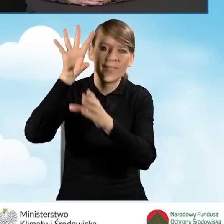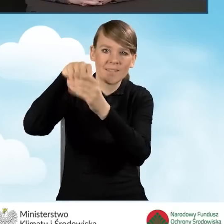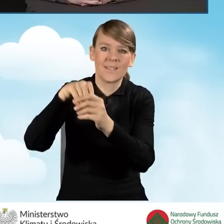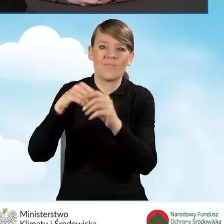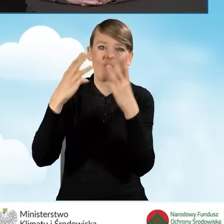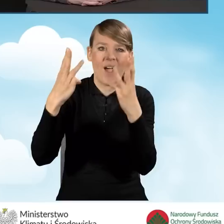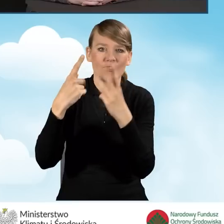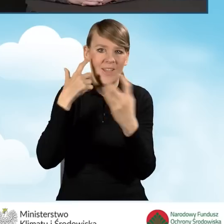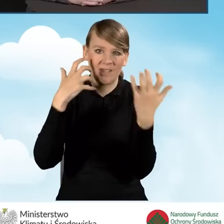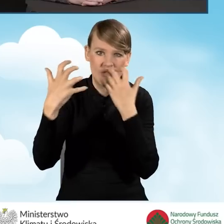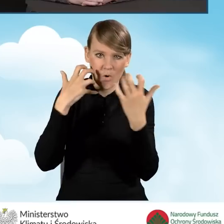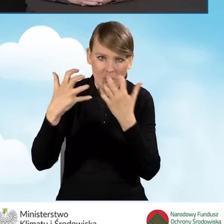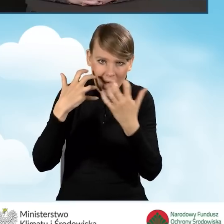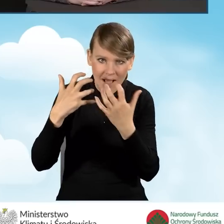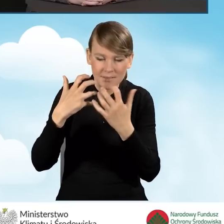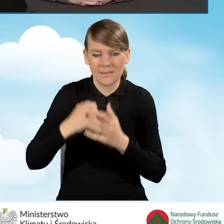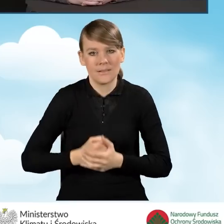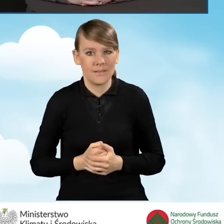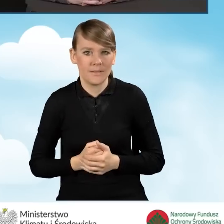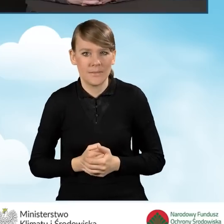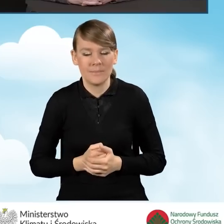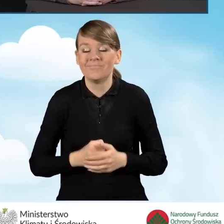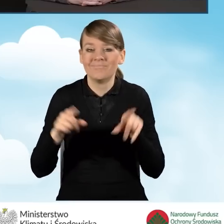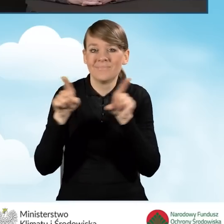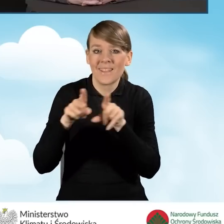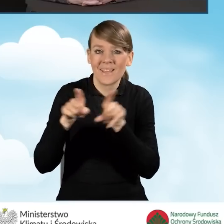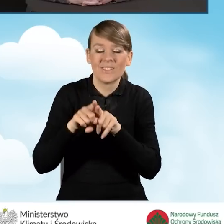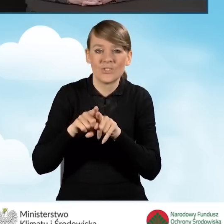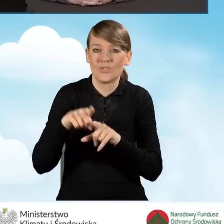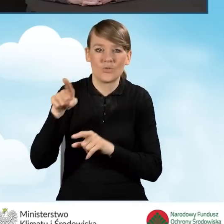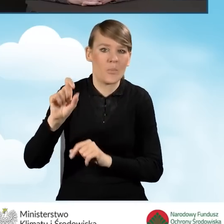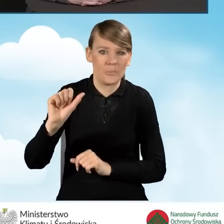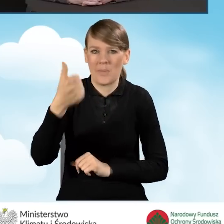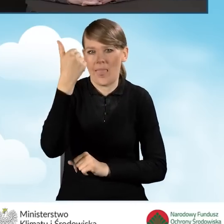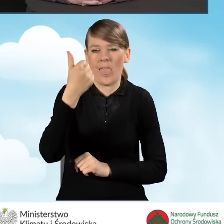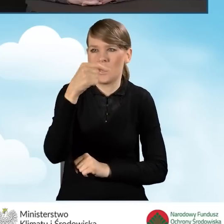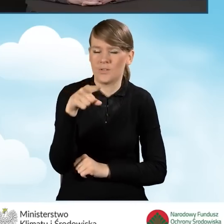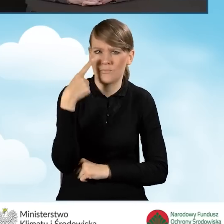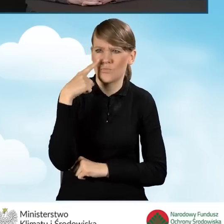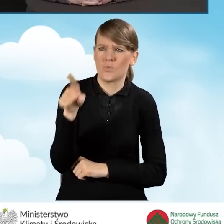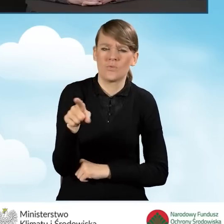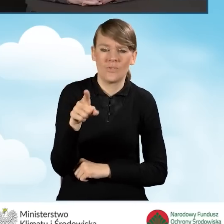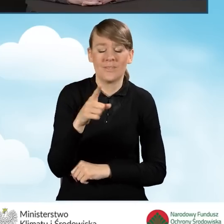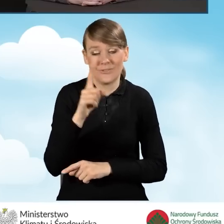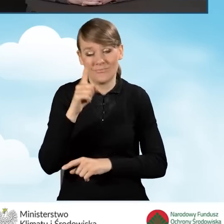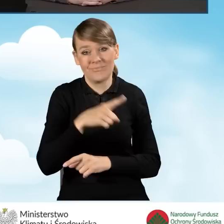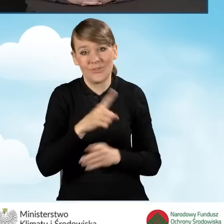i jednocześnie to jest jeden pierwszy kontakt, niekiedy mieszkańca z informacją